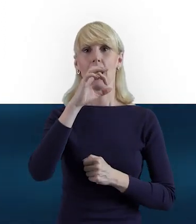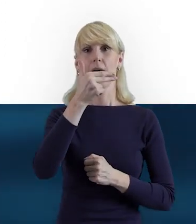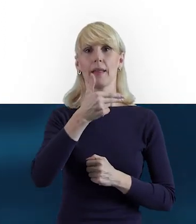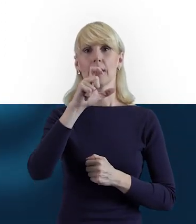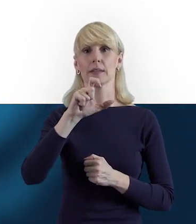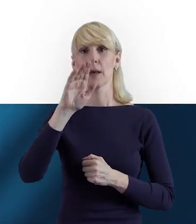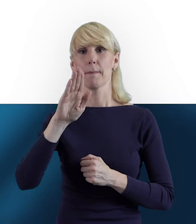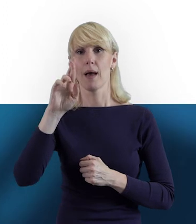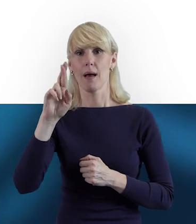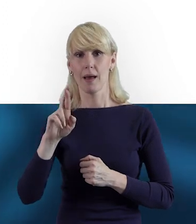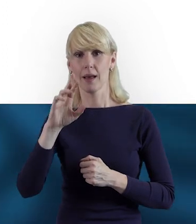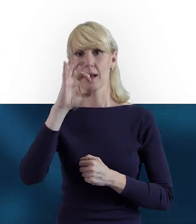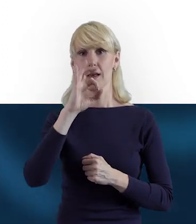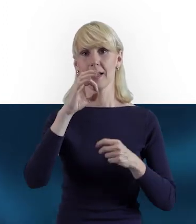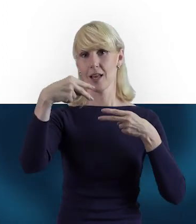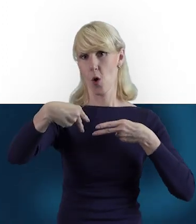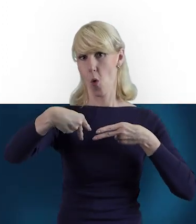Oczywiście odwiedzenia naszej strony,